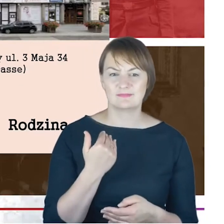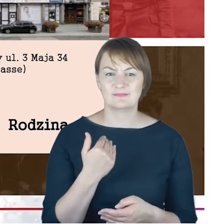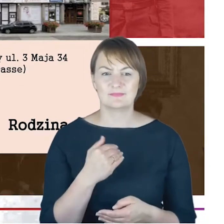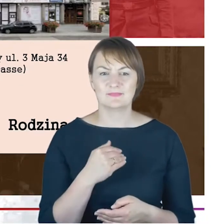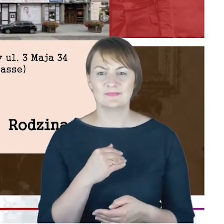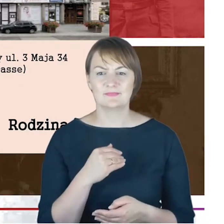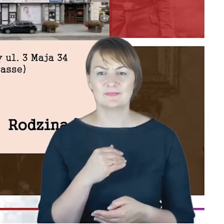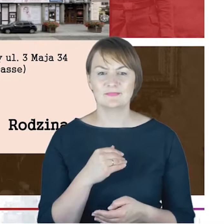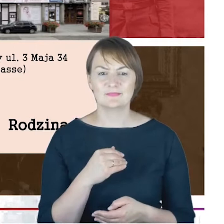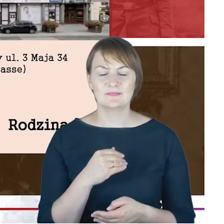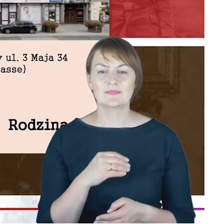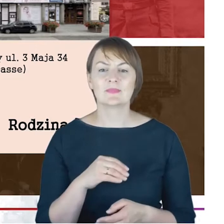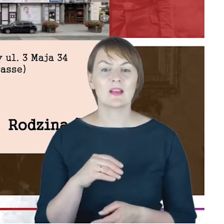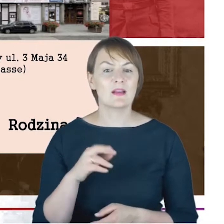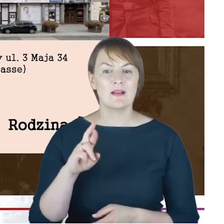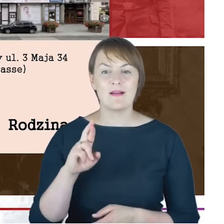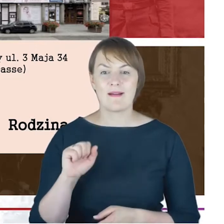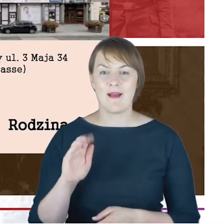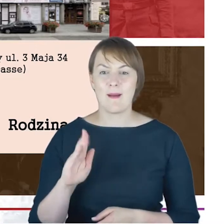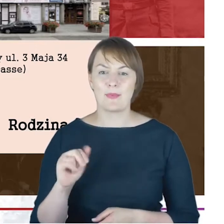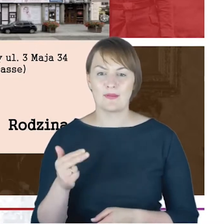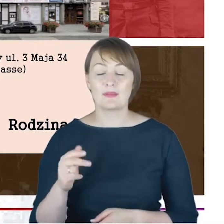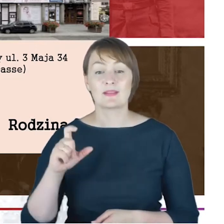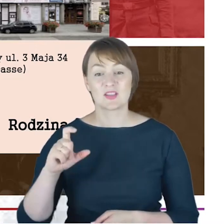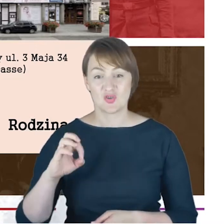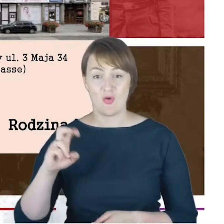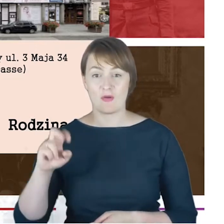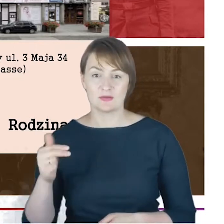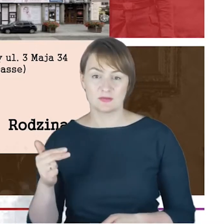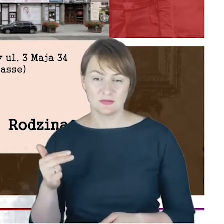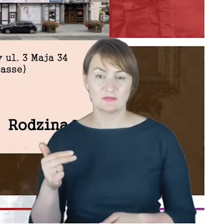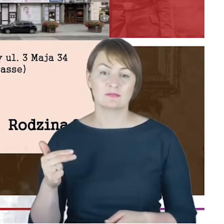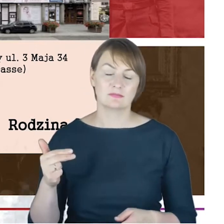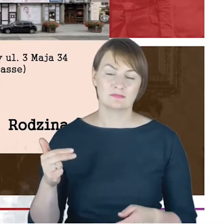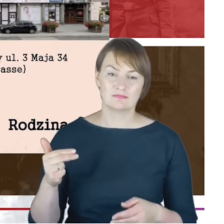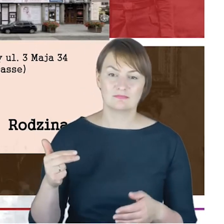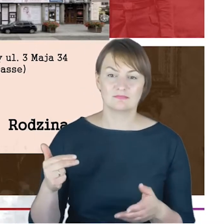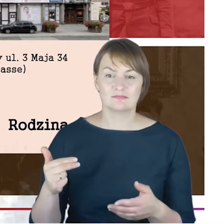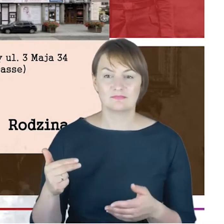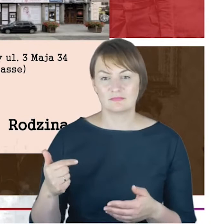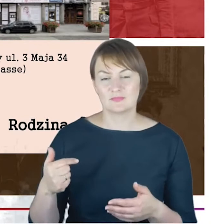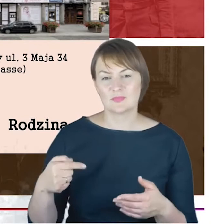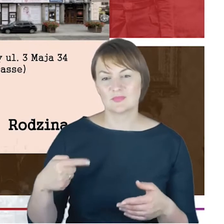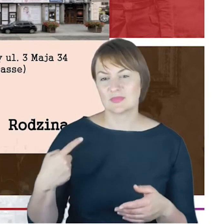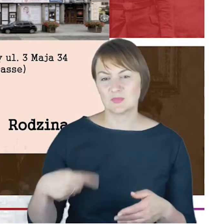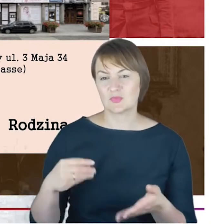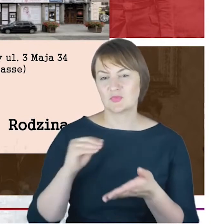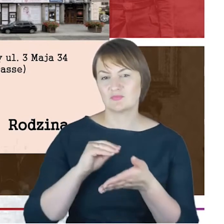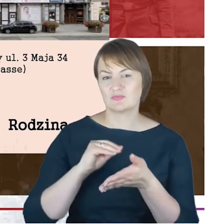Rabin Cohn, który właściwie w żadnej korespondencji, którą miałem przyjemność, analizować, badać, nigdzie